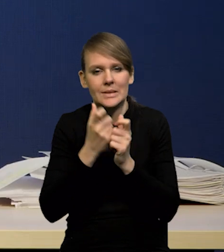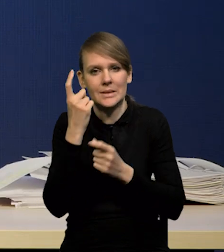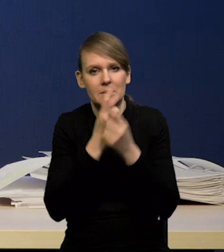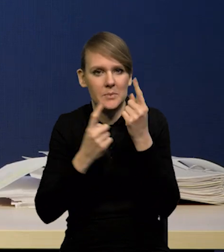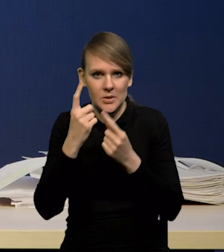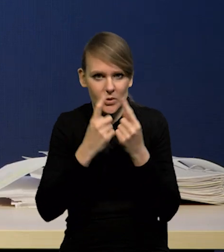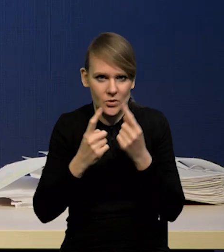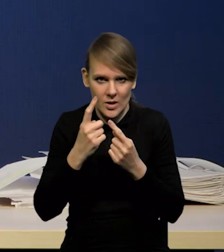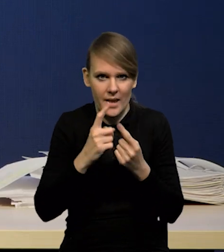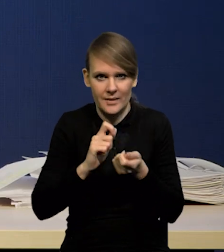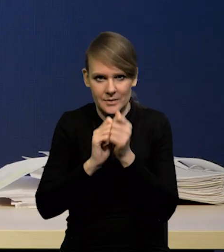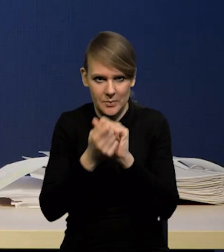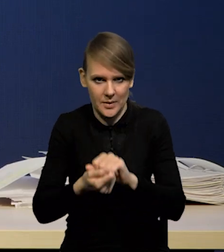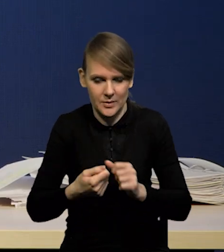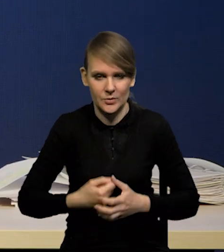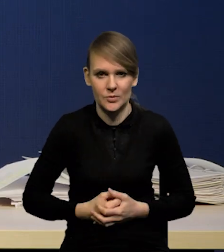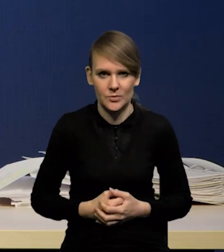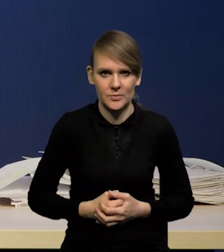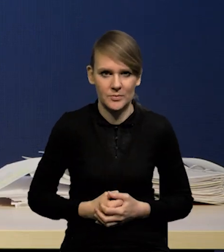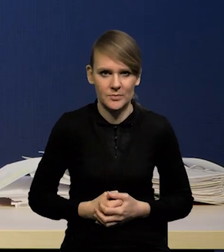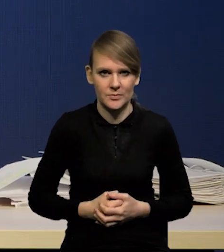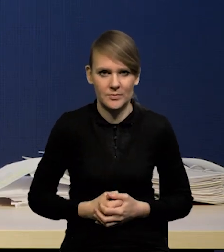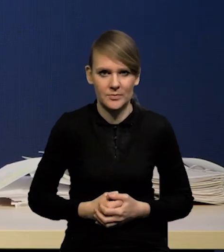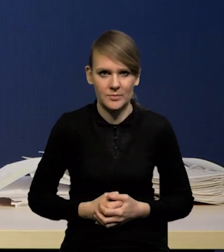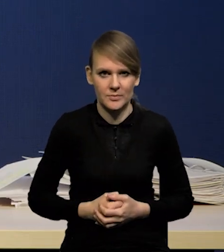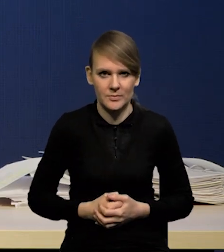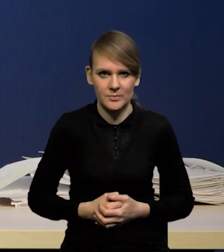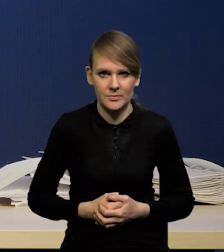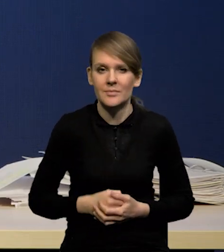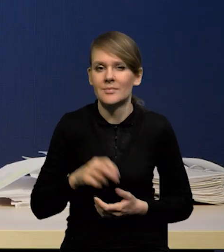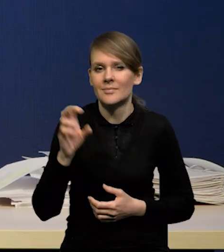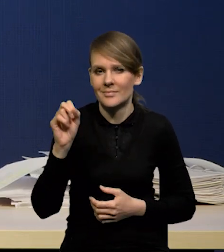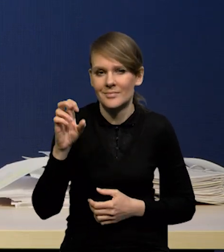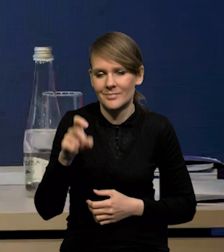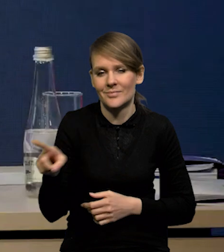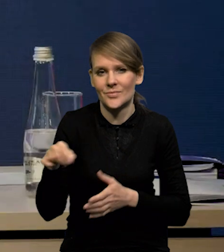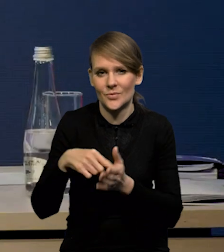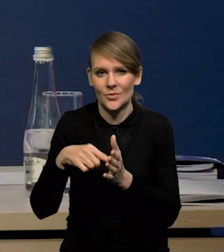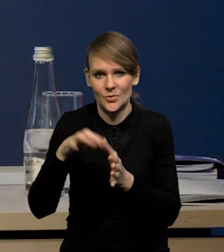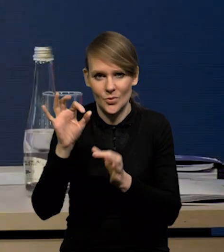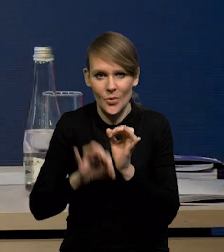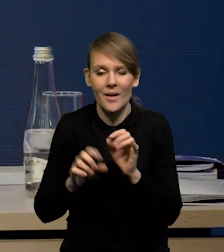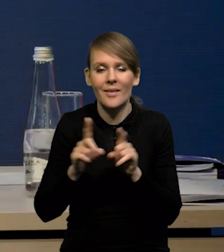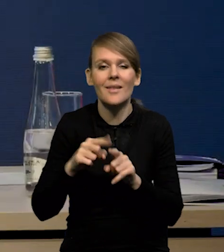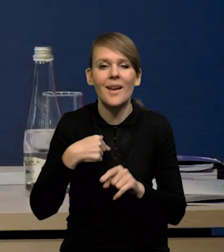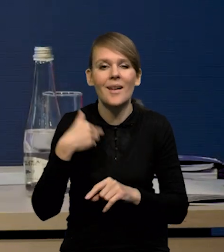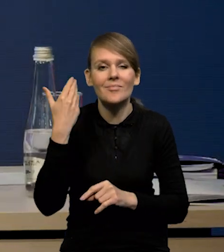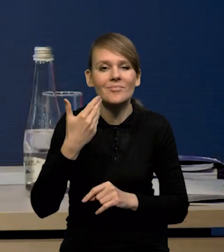o naszej ścieżce inflacji. -Tak, dokładnie tak. Znaczy tak jak wspominałem w trakcie prezentacji,